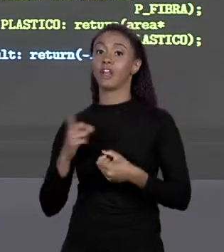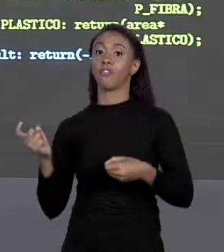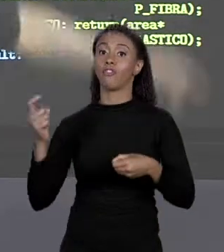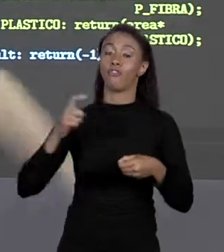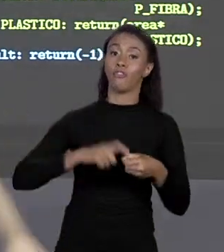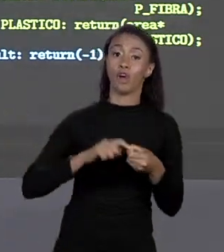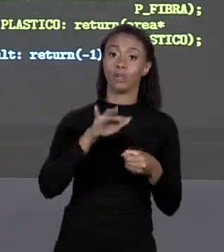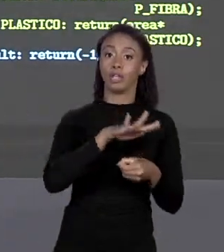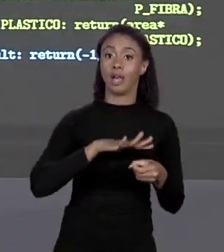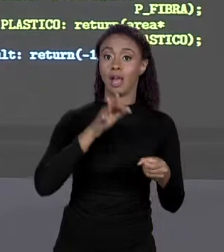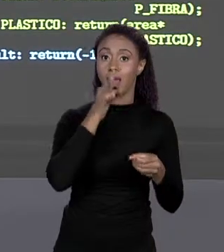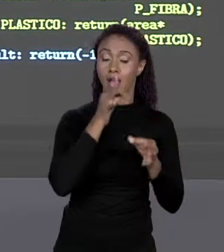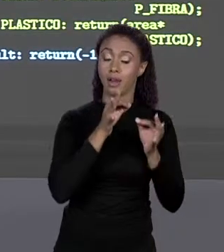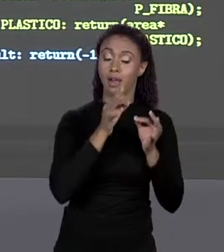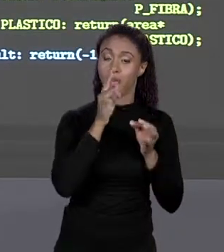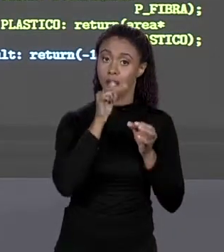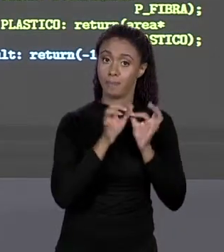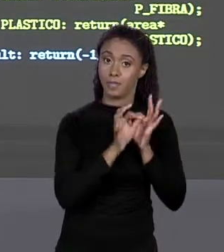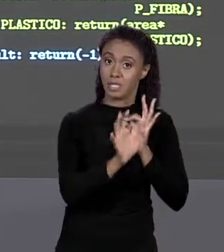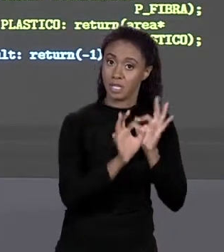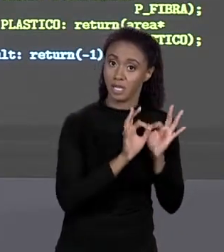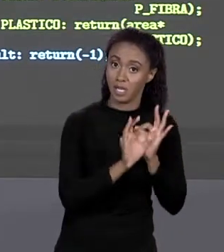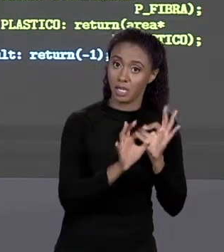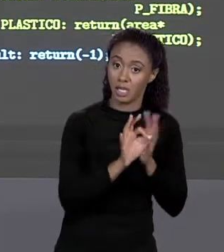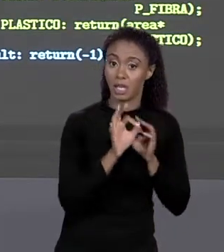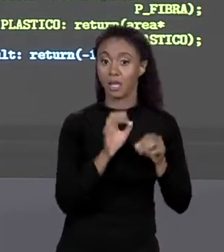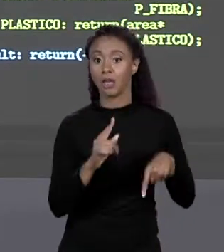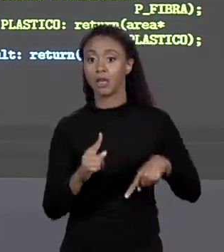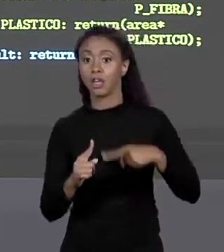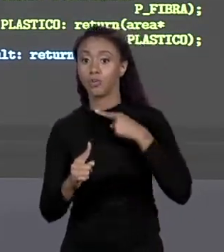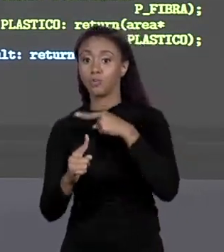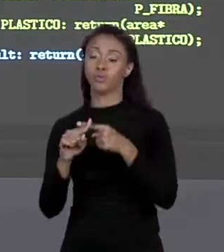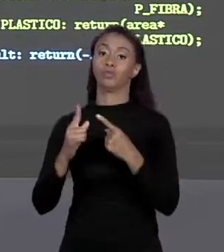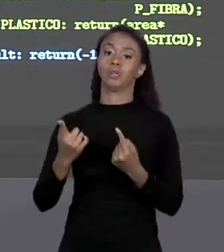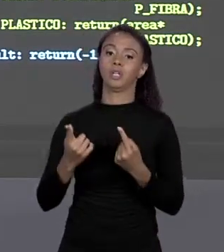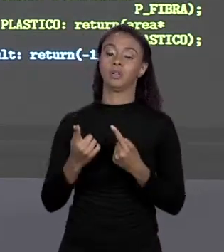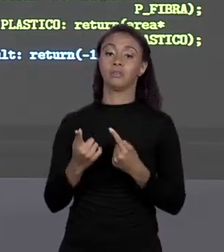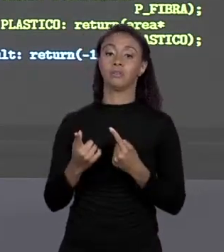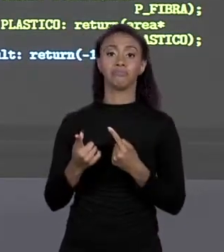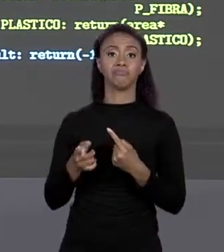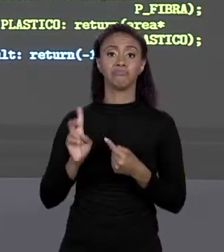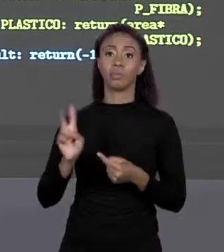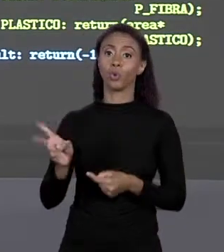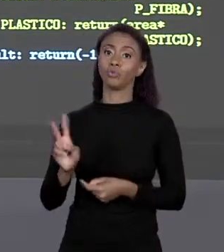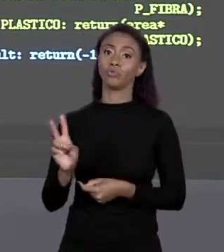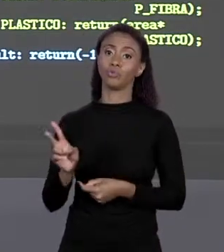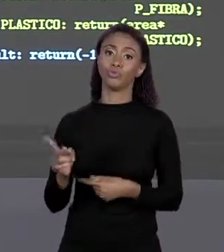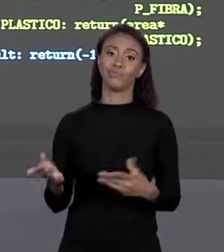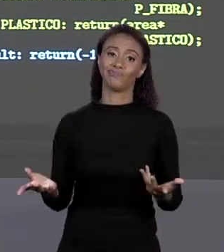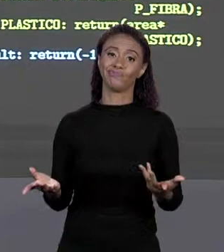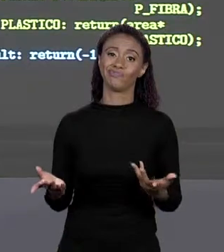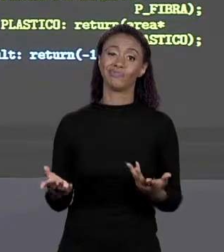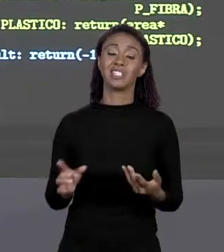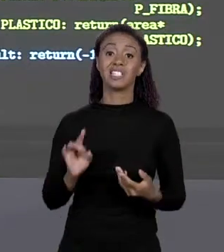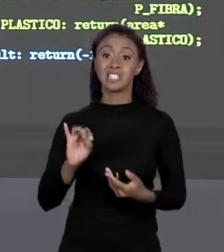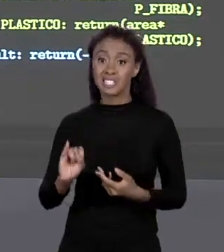PELO PREÇO DA ALVENARIA. EU NÃO SUMI COM O MEU "SWITCH", EU PRECISEI DELE E AINDA CONTINUOU, A ÚNICA COISA É: SE MUDAR O PREÇO DA ALVENARIA EU